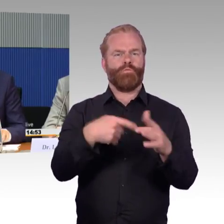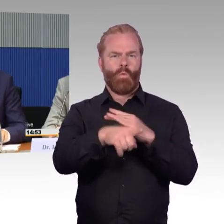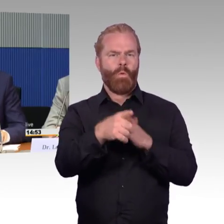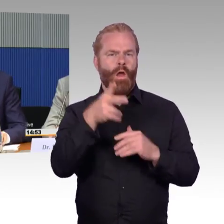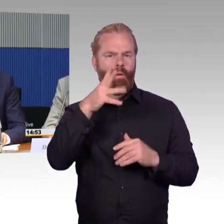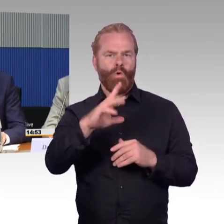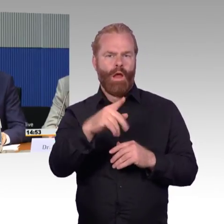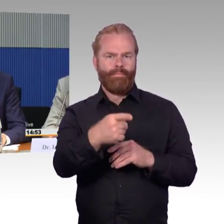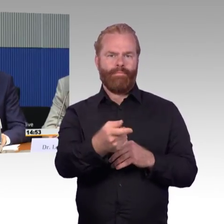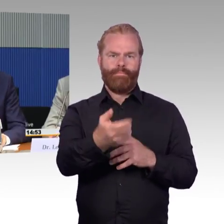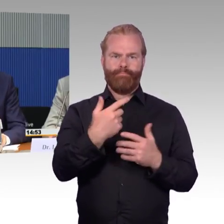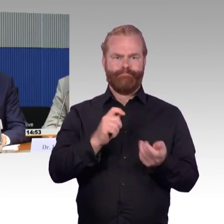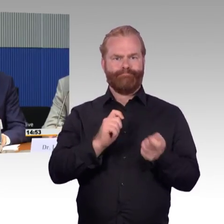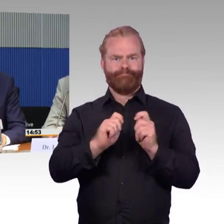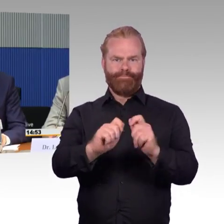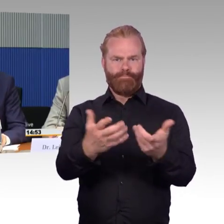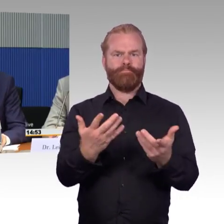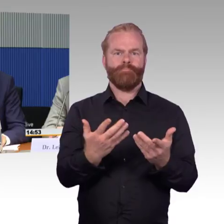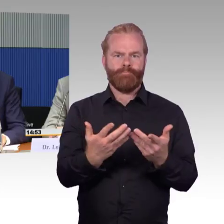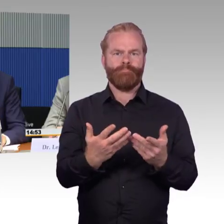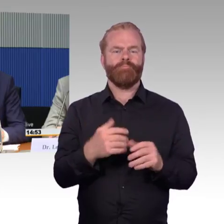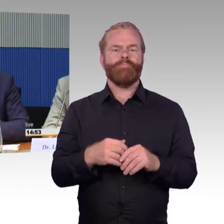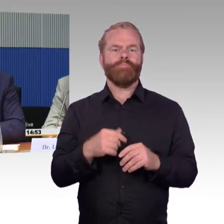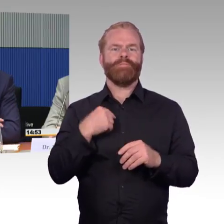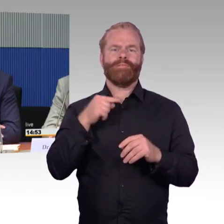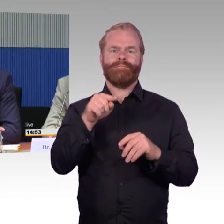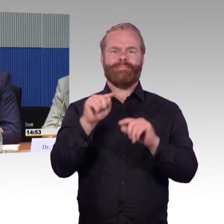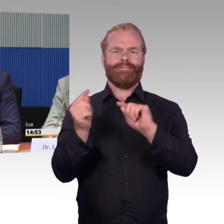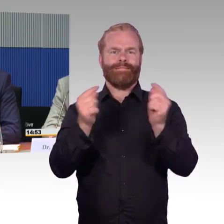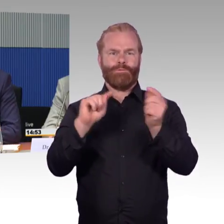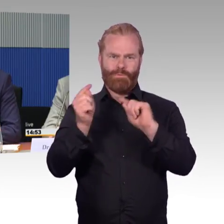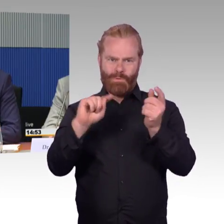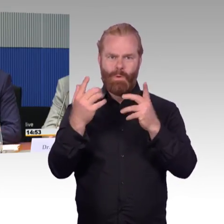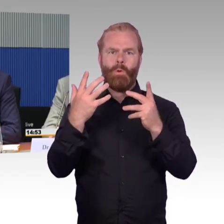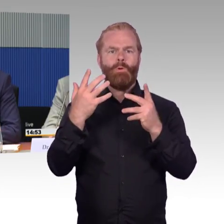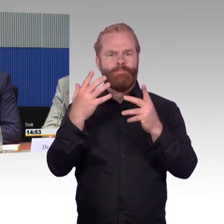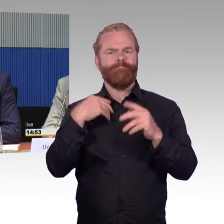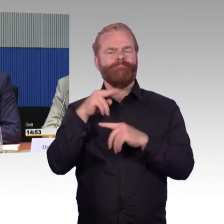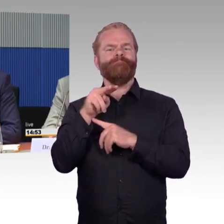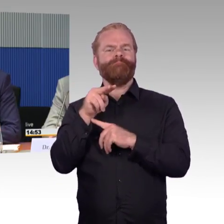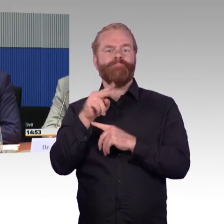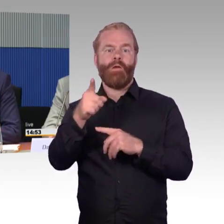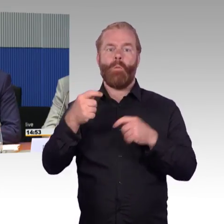allgemeines Verständnis hat und man nicht in den Planungsprozessen das immer wieder diskutiert. Deshalb aus unserer Sicht schnelle Maßnahmen,